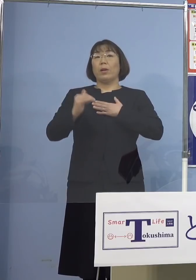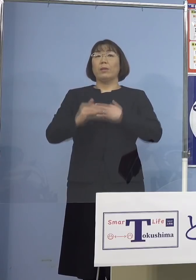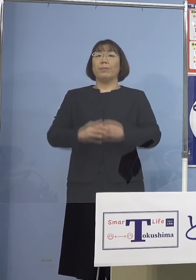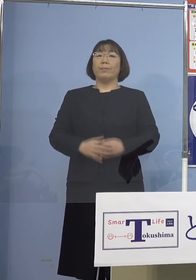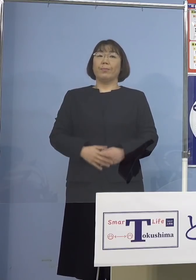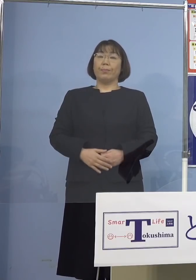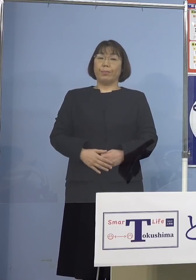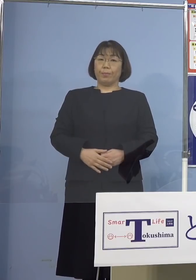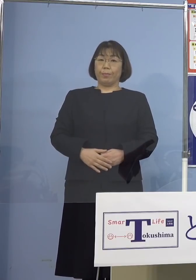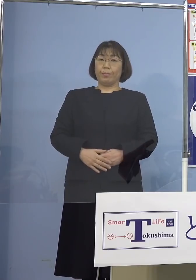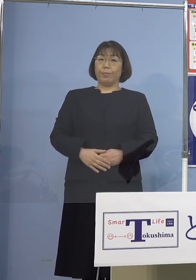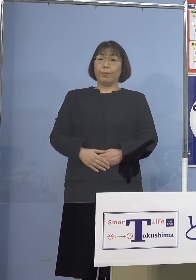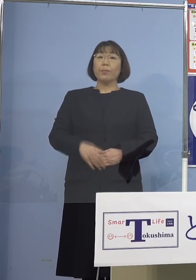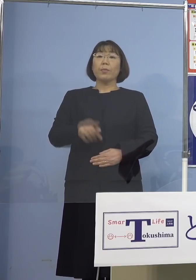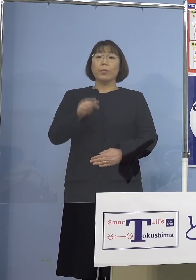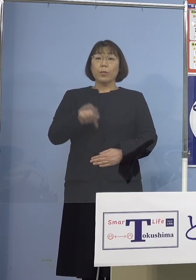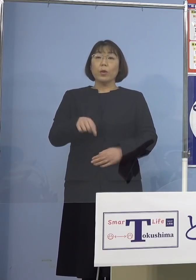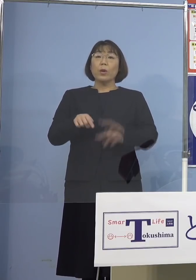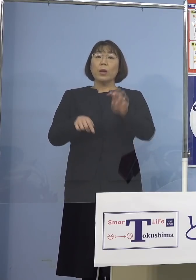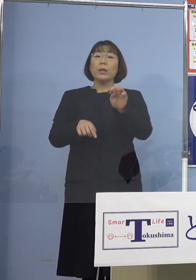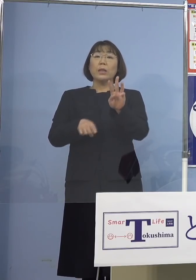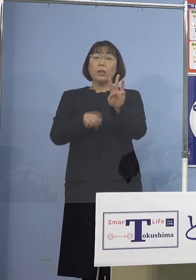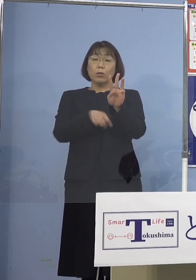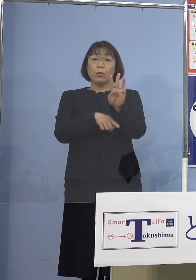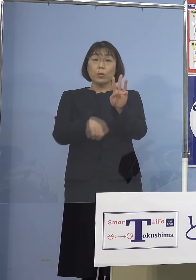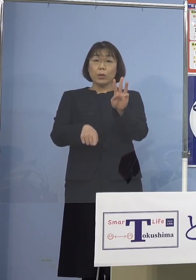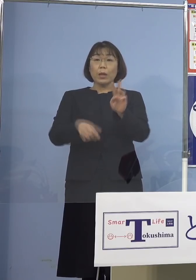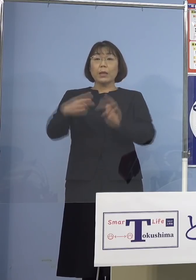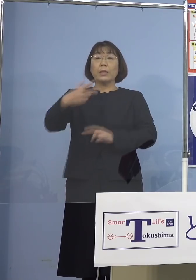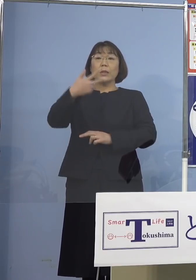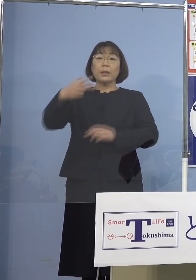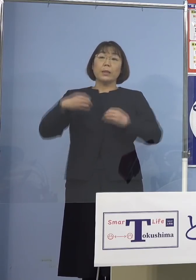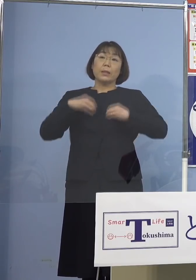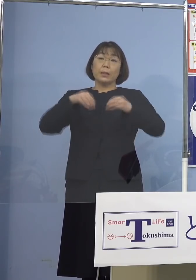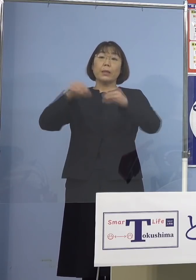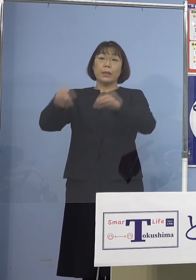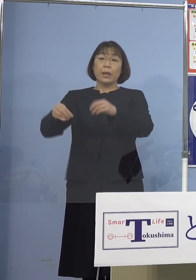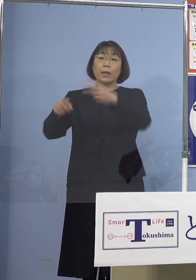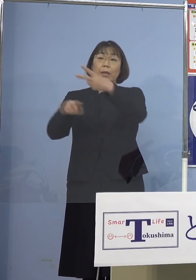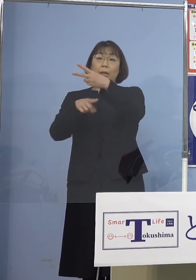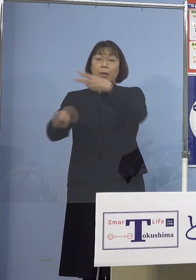このことからこの23名に 二次感染の2名合わせた